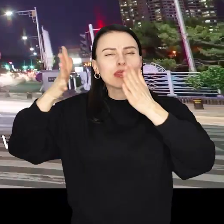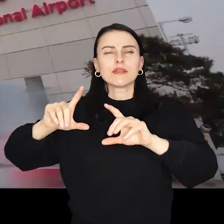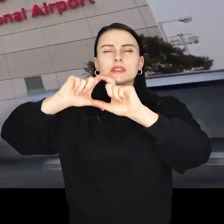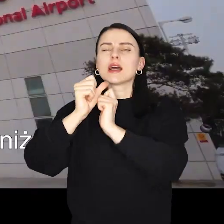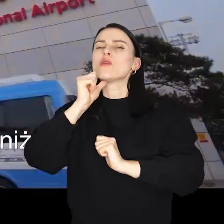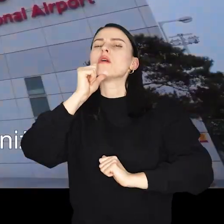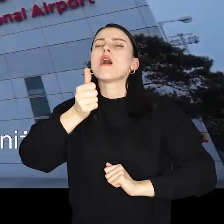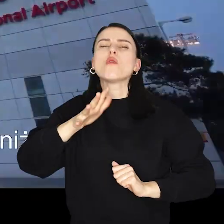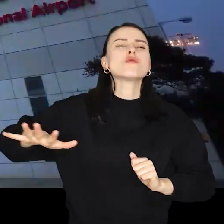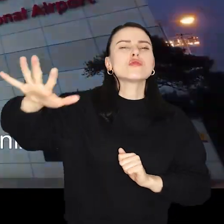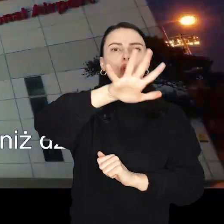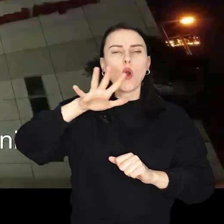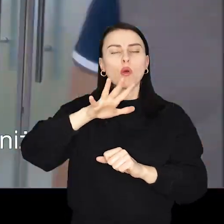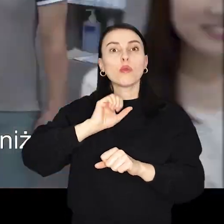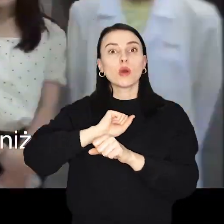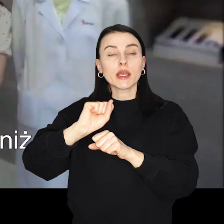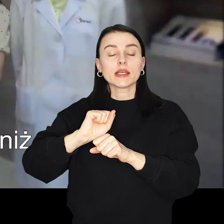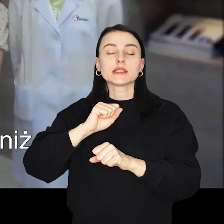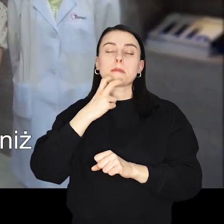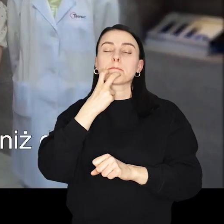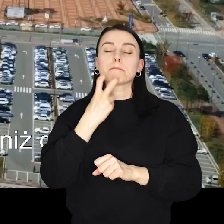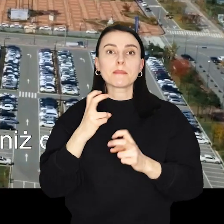centrum produkcji baterii do samochodów elektrycznych